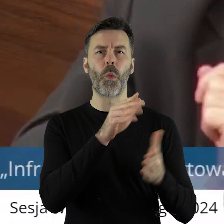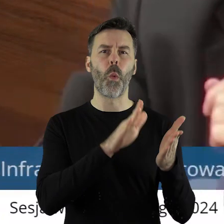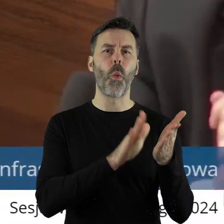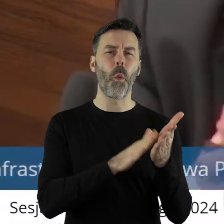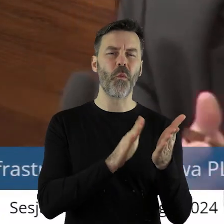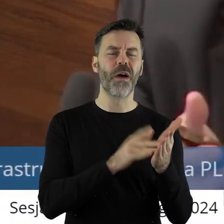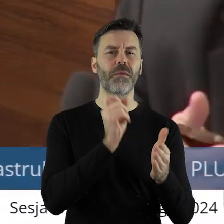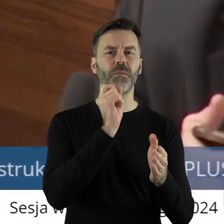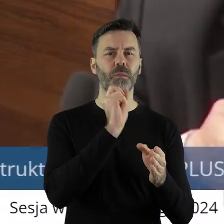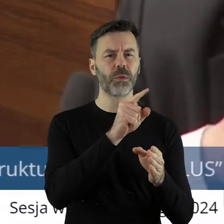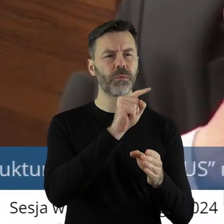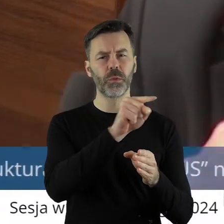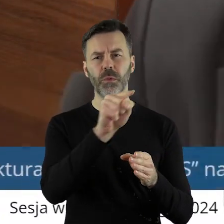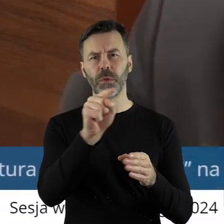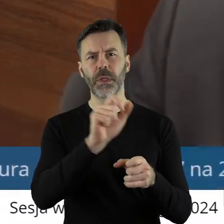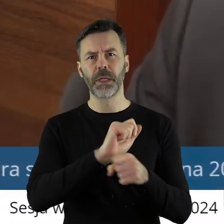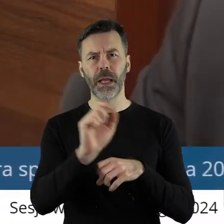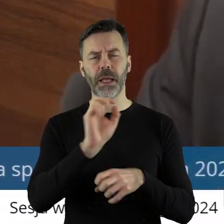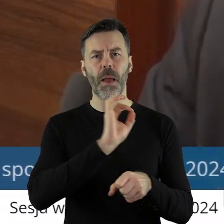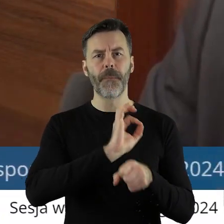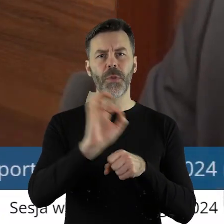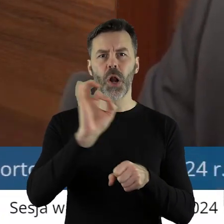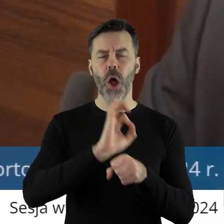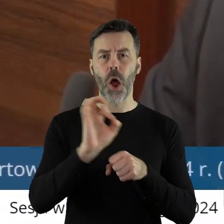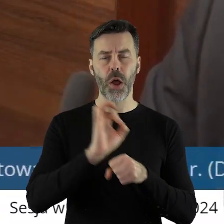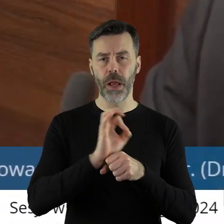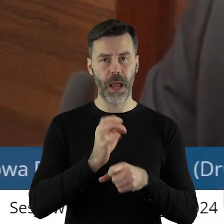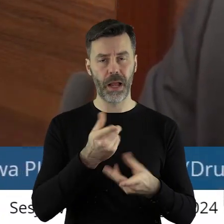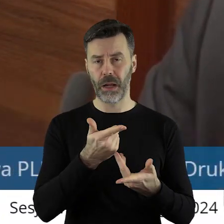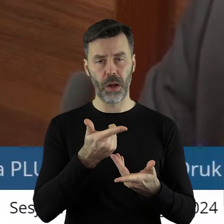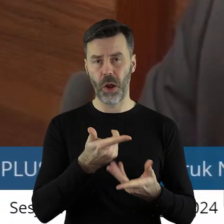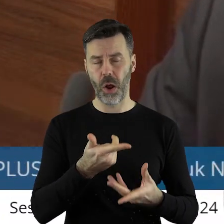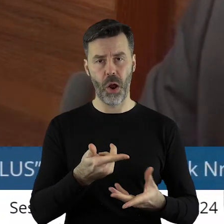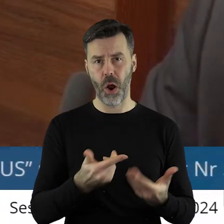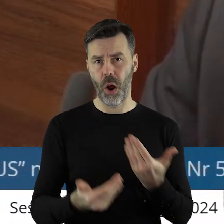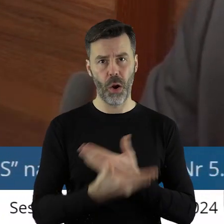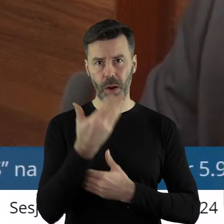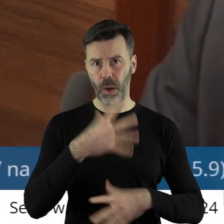są wskazane również te projekty, które nie otrzymały dofinansowania,